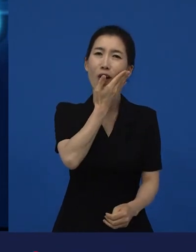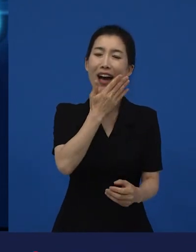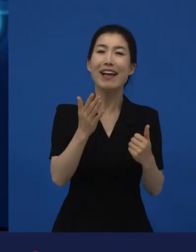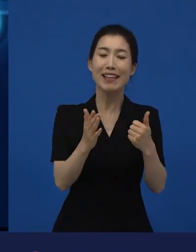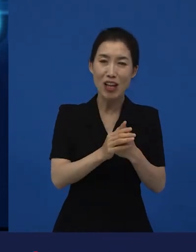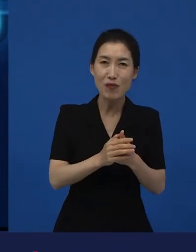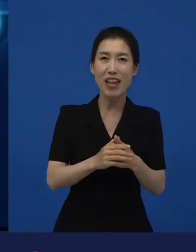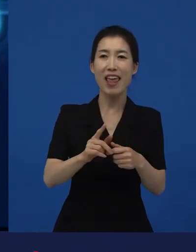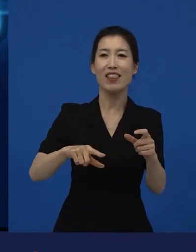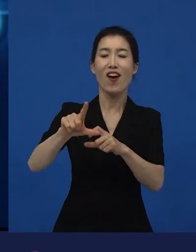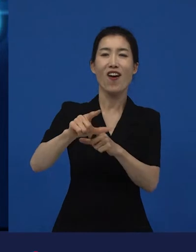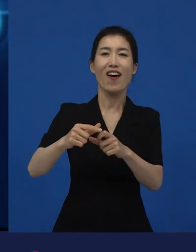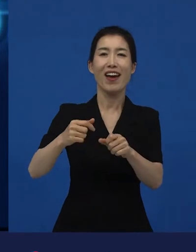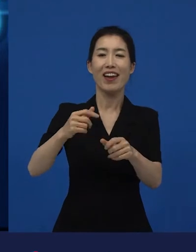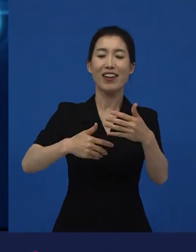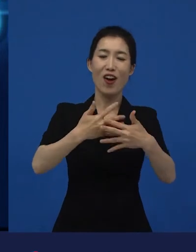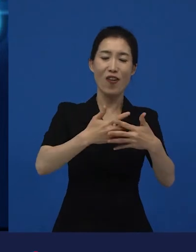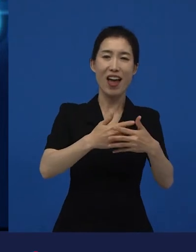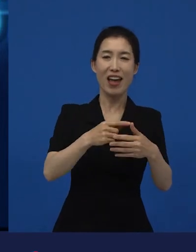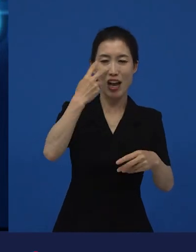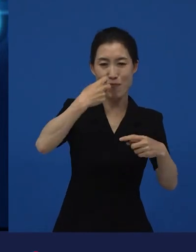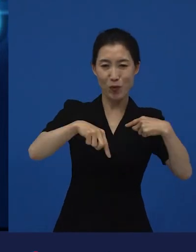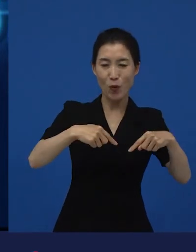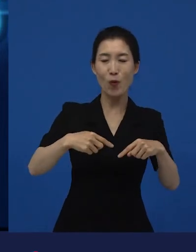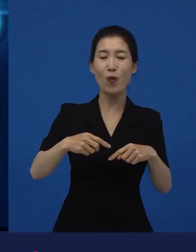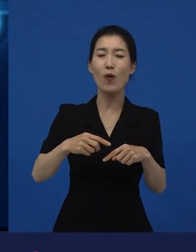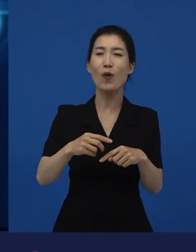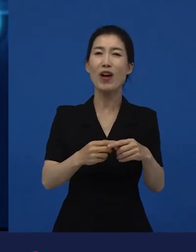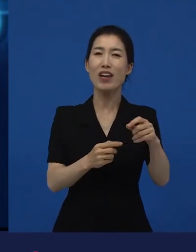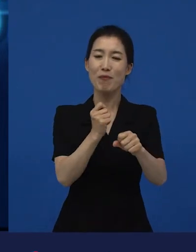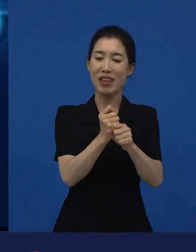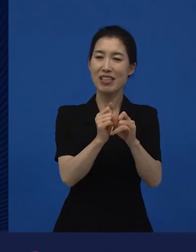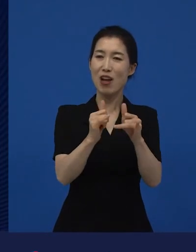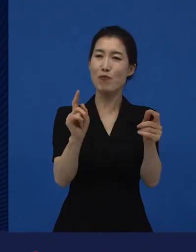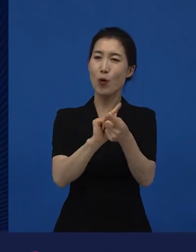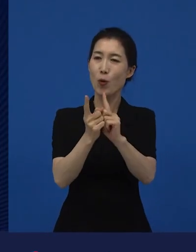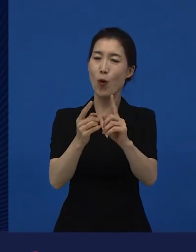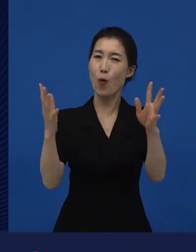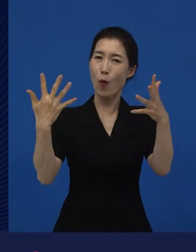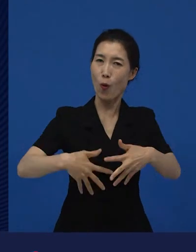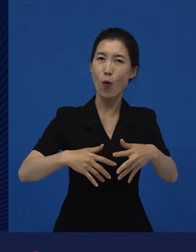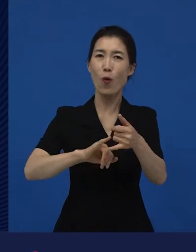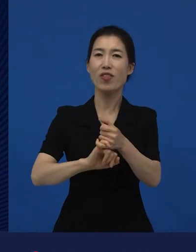영화인들의 만남이 이루어지는 곳이 예를 들면 그것이고요. 영화제라고 말씀드릴 수 있고요.